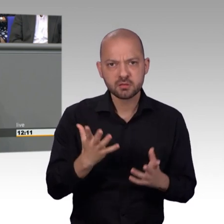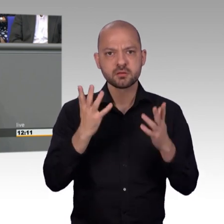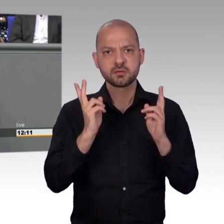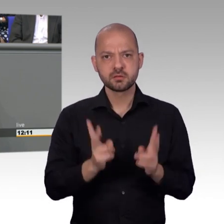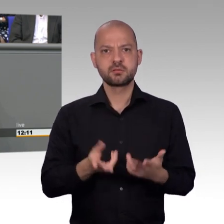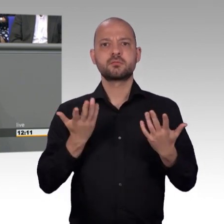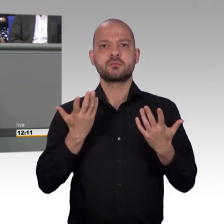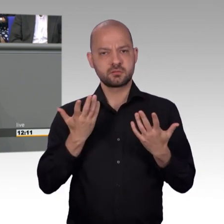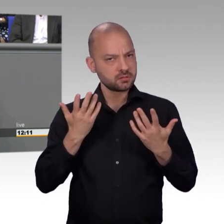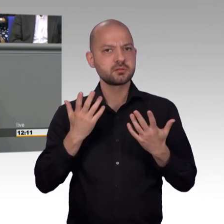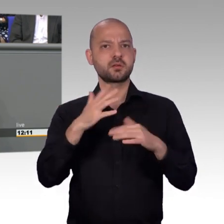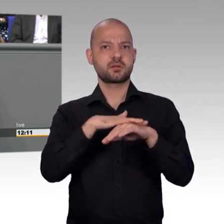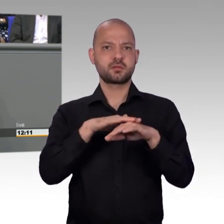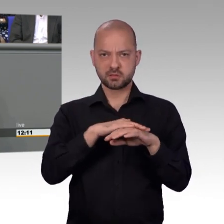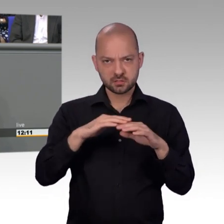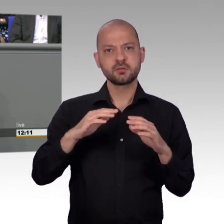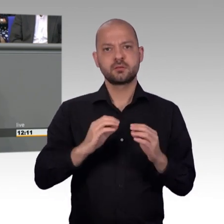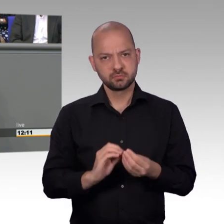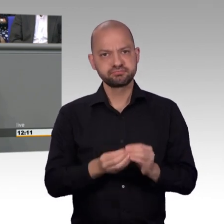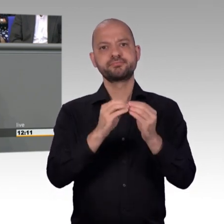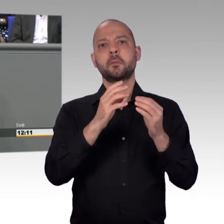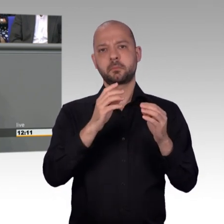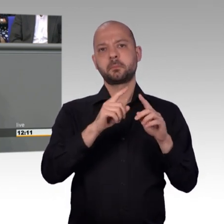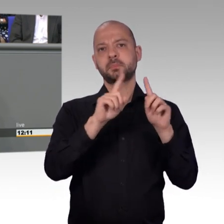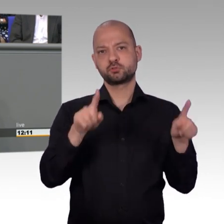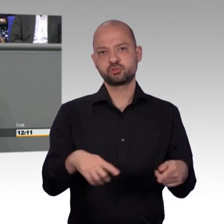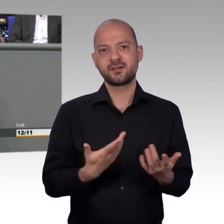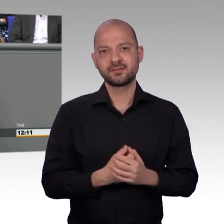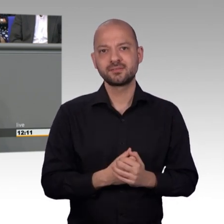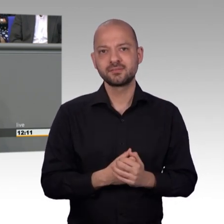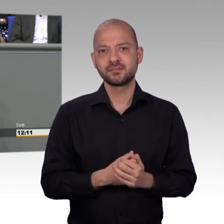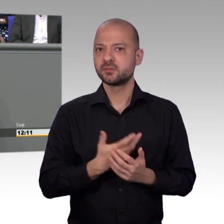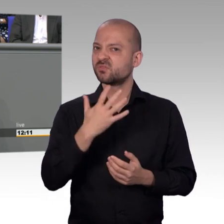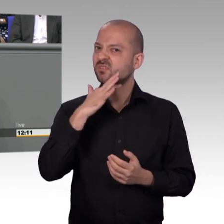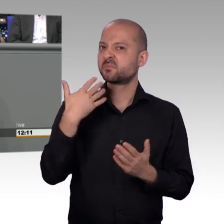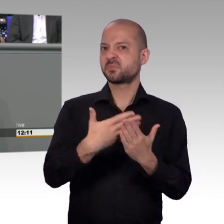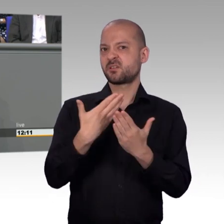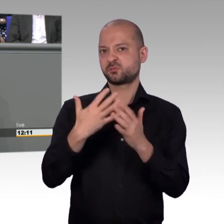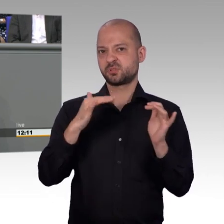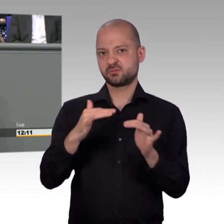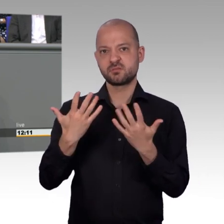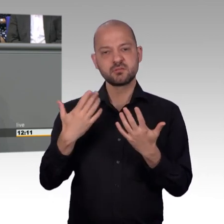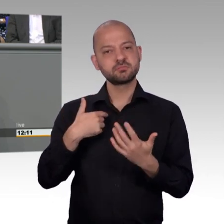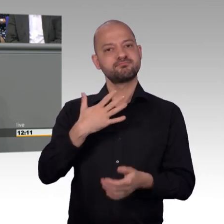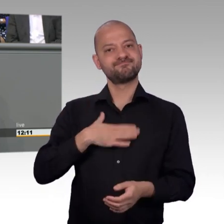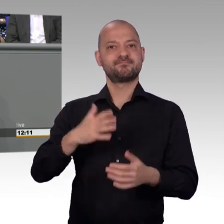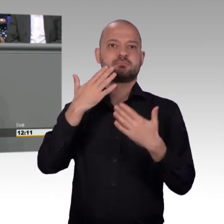die von Massenpetitionen getragen werden. Und ja, ich will auf eines noch hinweisen. Ich wurde vorhin von den Kollegen